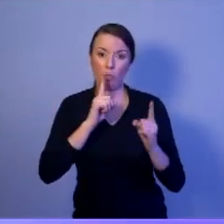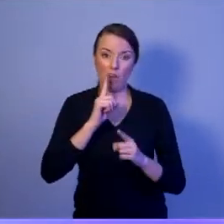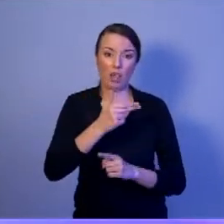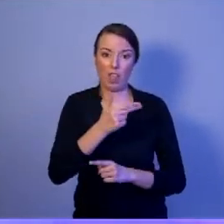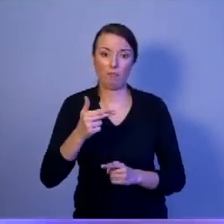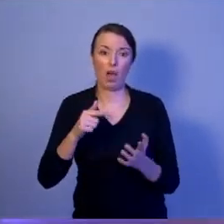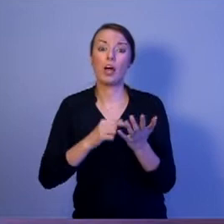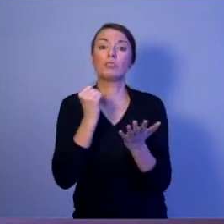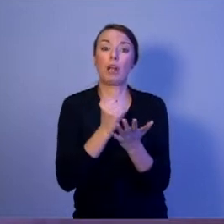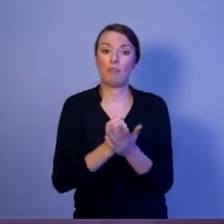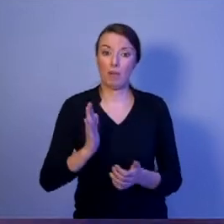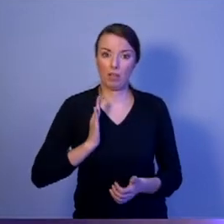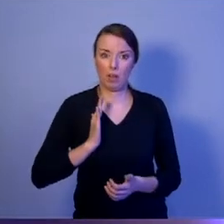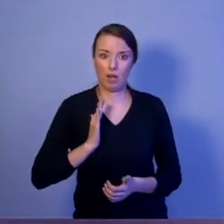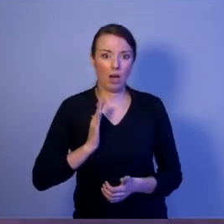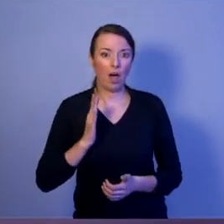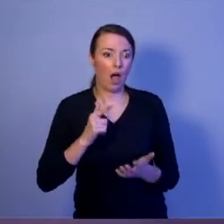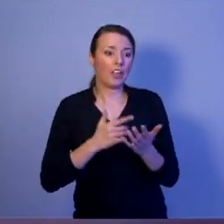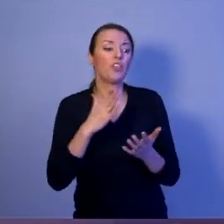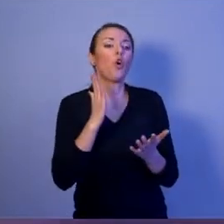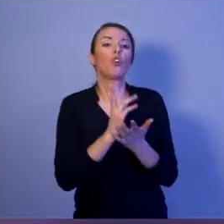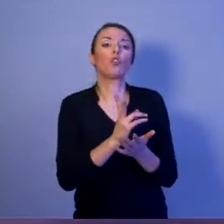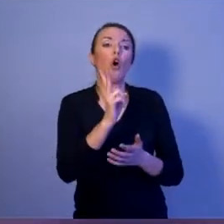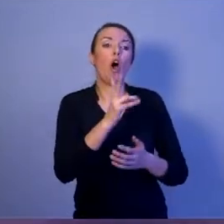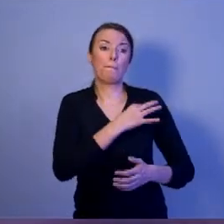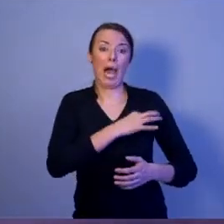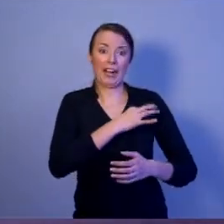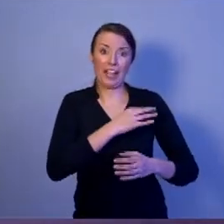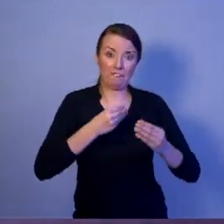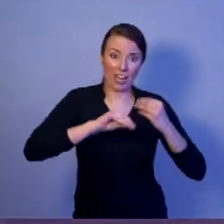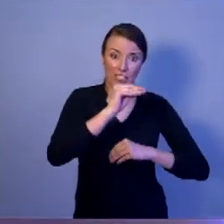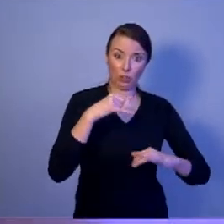ale i z opozycją. Bo taka powinna być rola prezydenta.